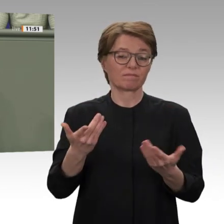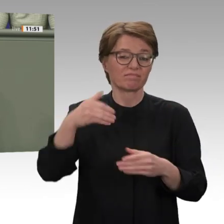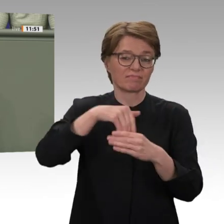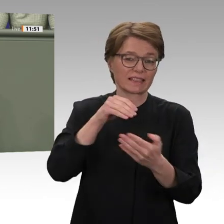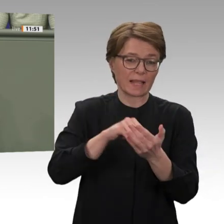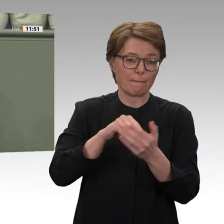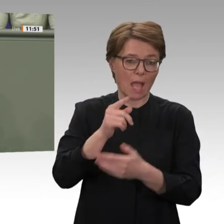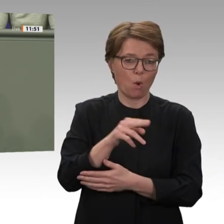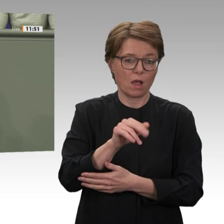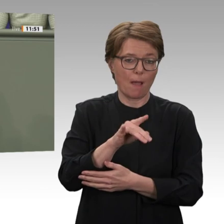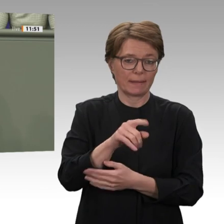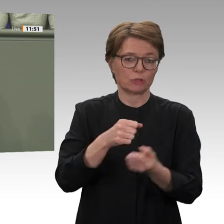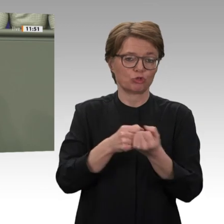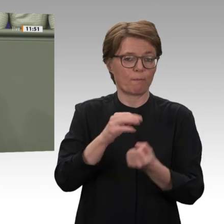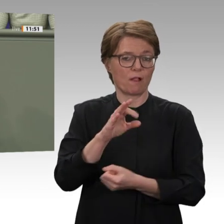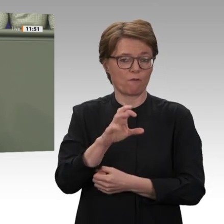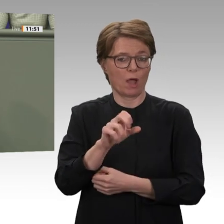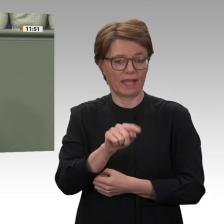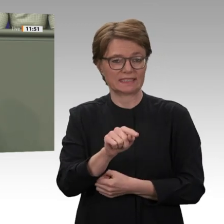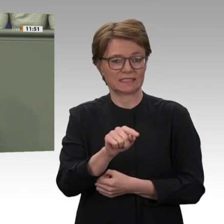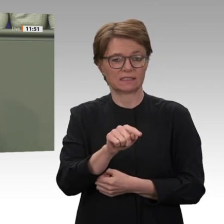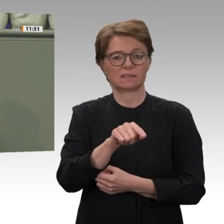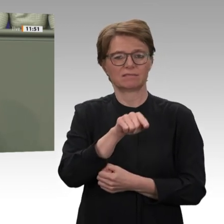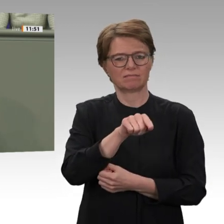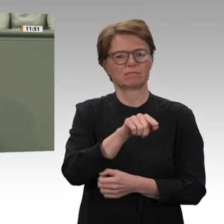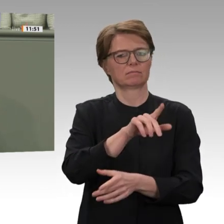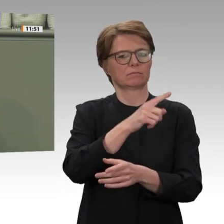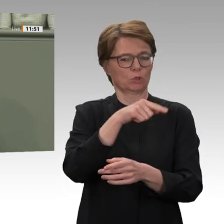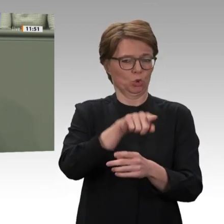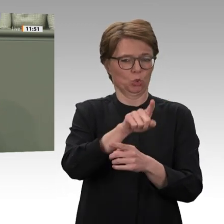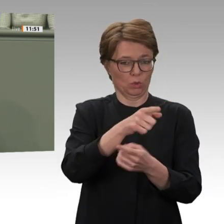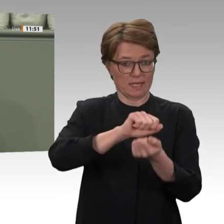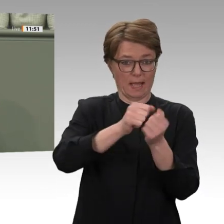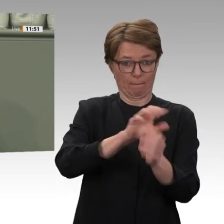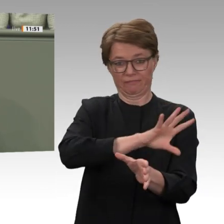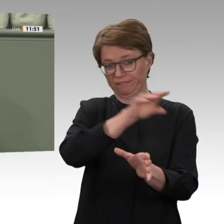Sinn haben. Das sind Ihre Friends of Sudan: unter anderem die Vereinigten Arabischen